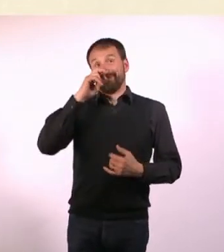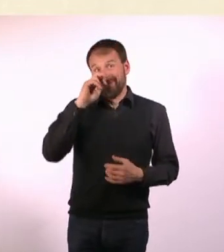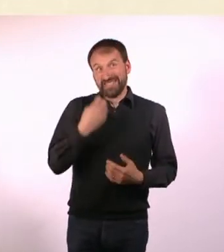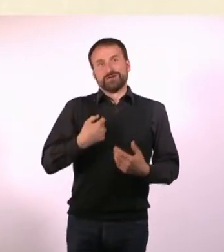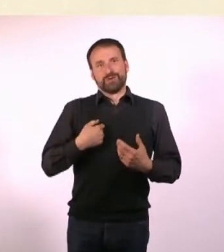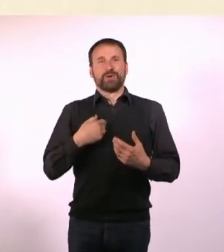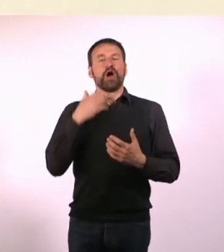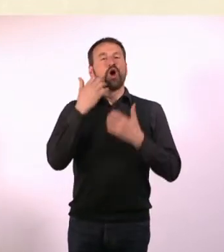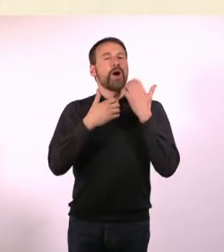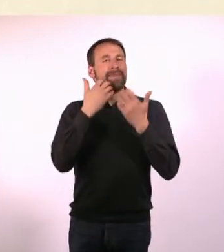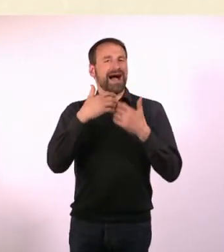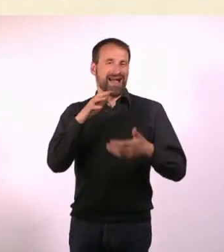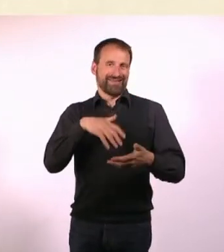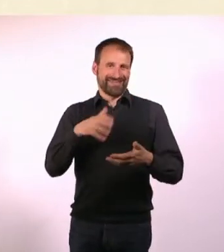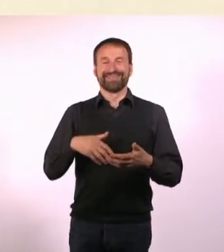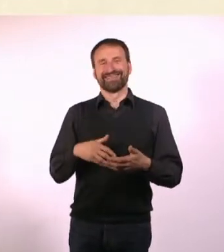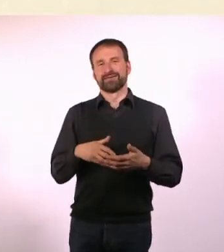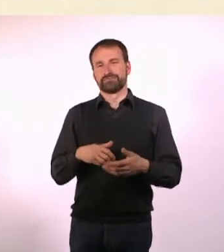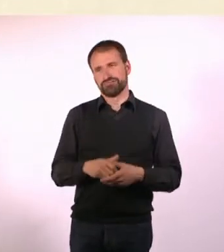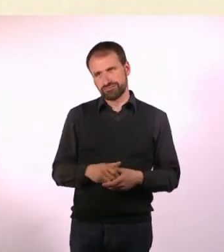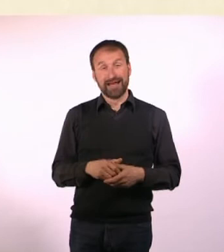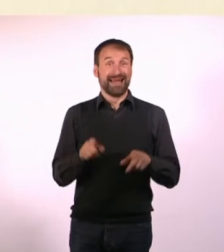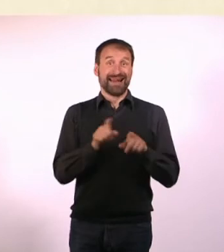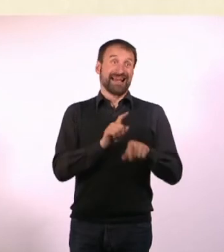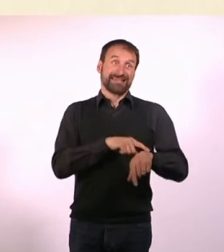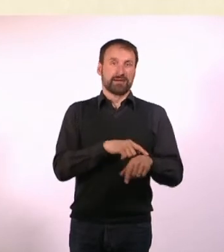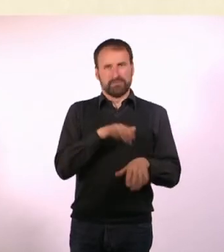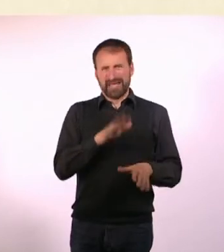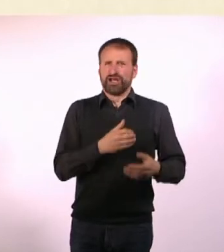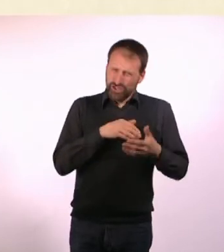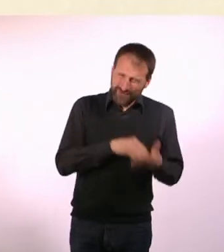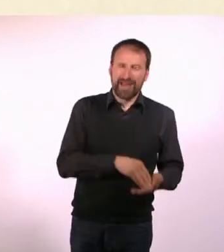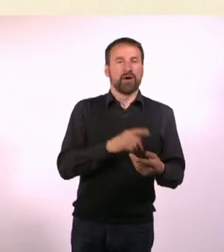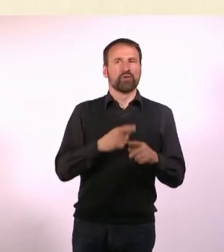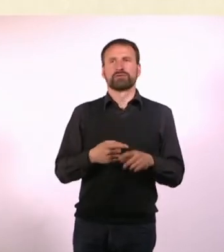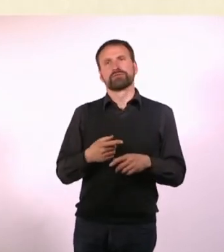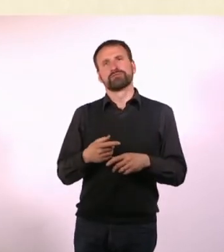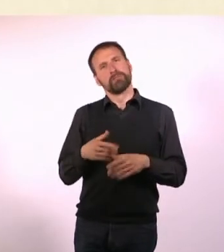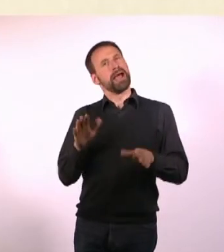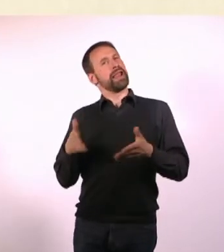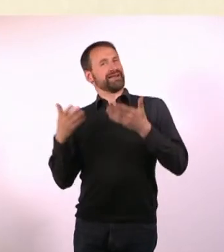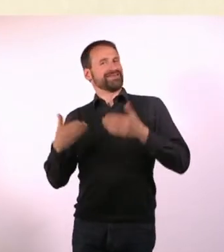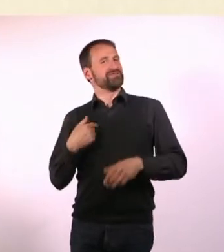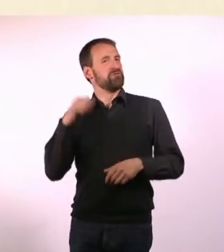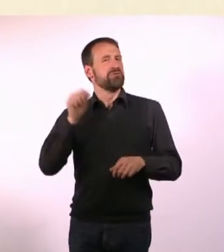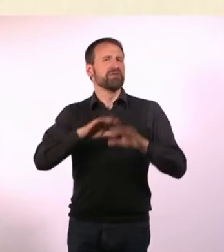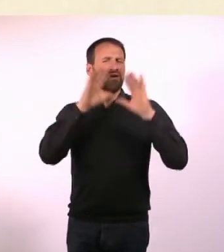Das ist gleichermaßen schwerer und leichter ich kann alles schreiben, weil ich es mir ja sowieso ausdenken muss,